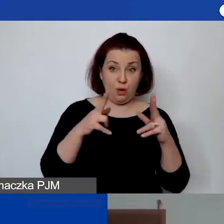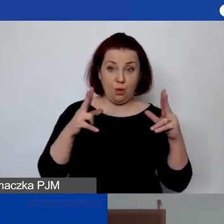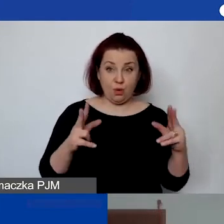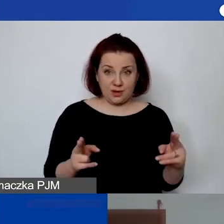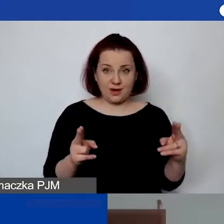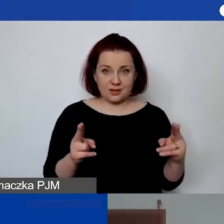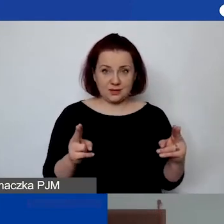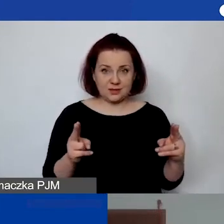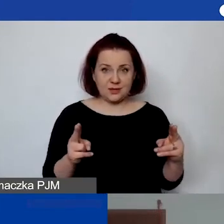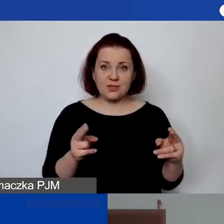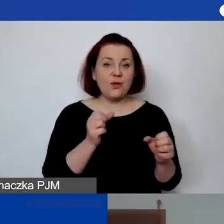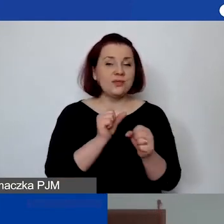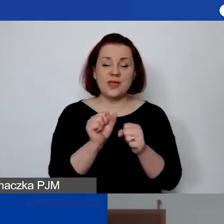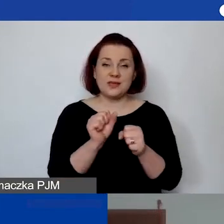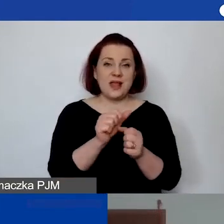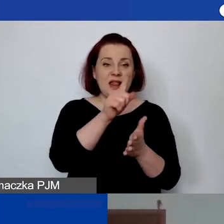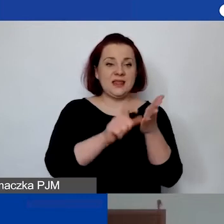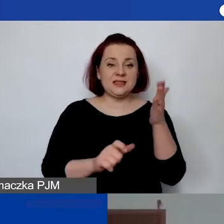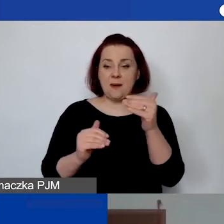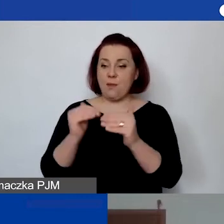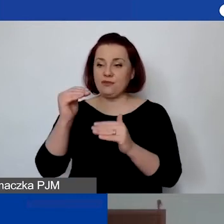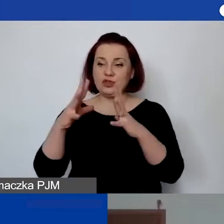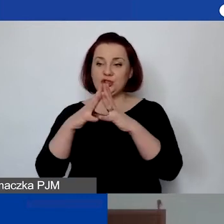i nie jest to licencja powyżej 10 000 zł,